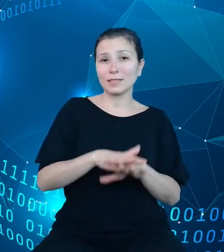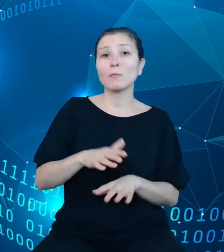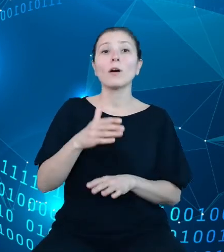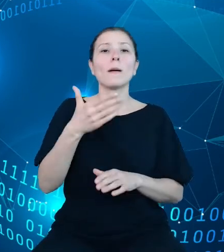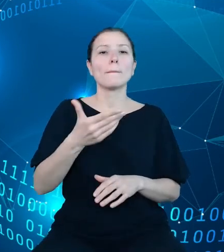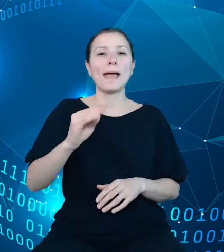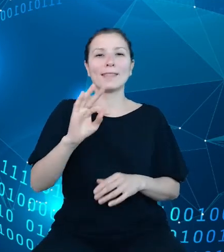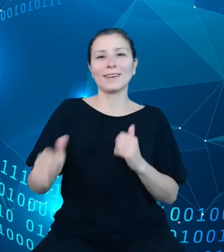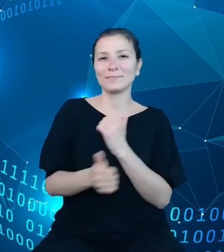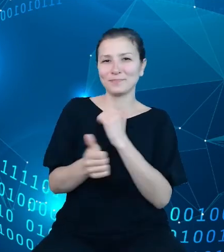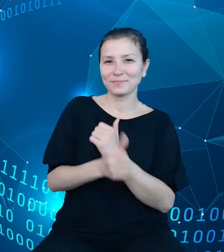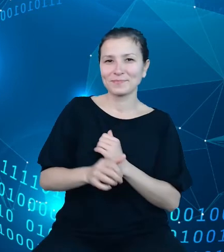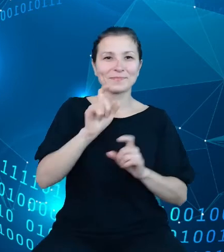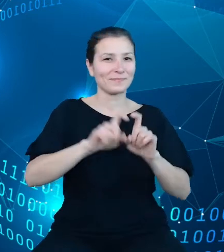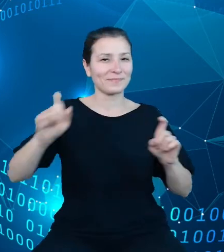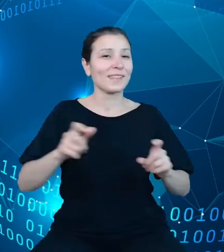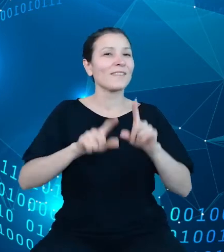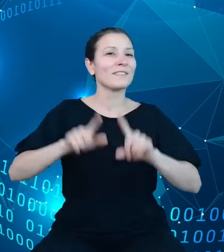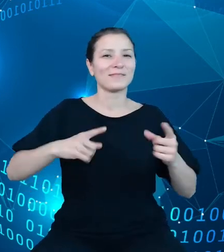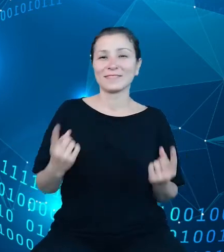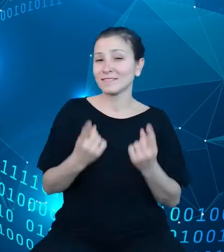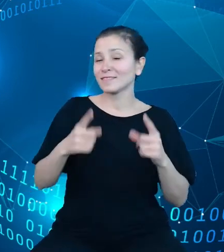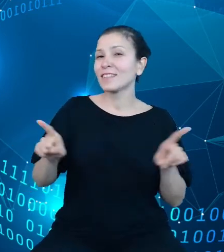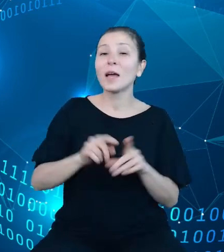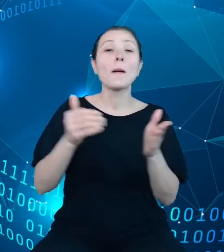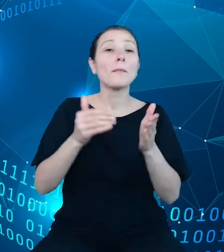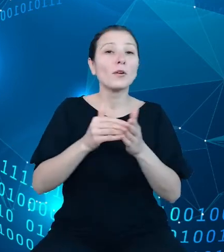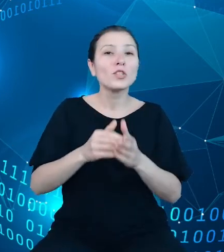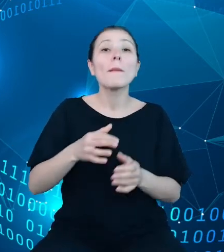przypadkach potrzebę modernizacji dotychczas wykorzystywanych modeli.